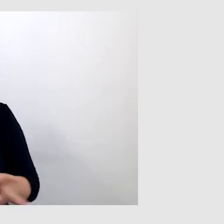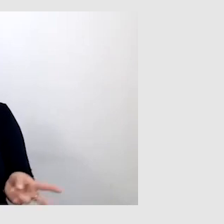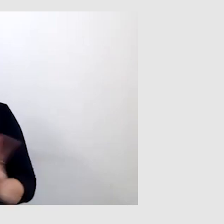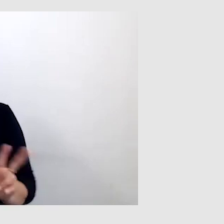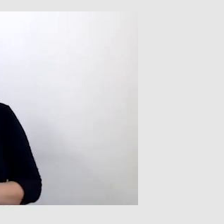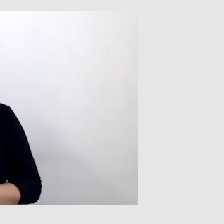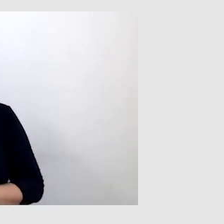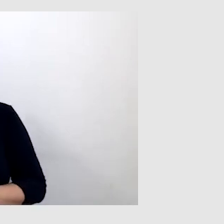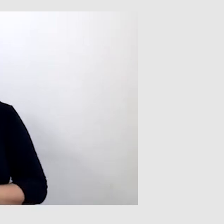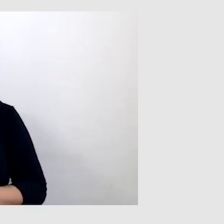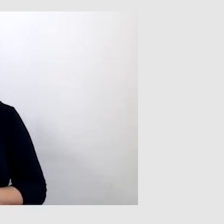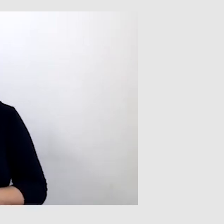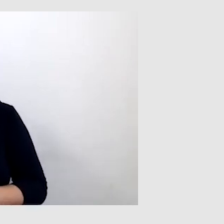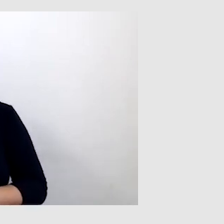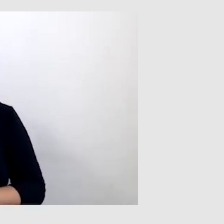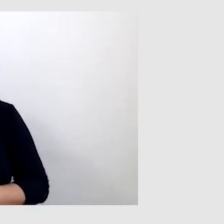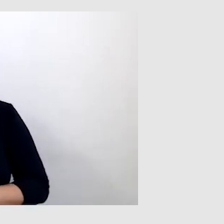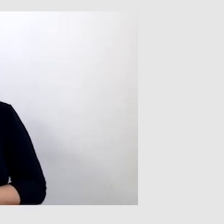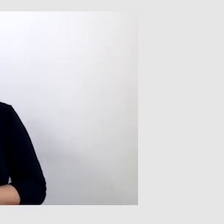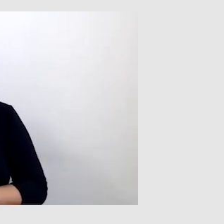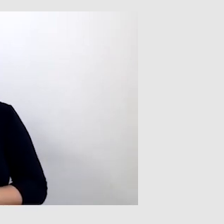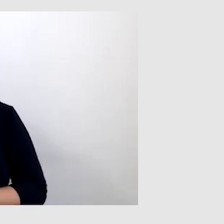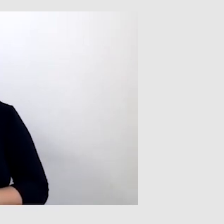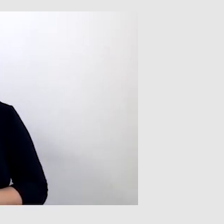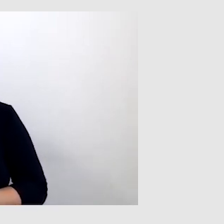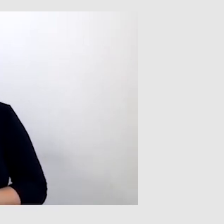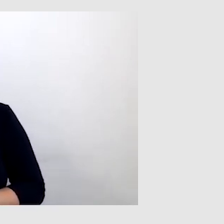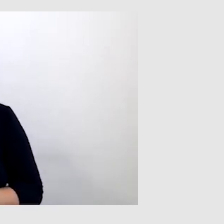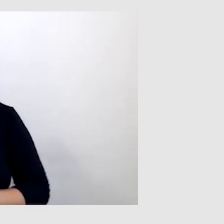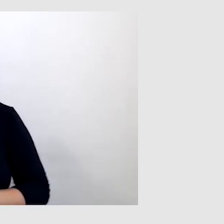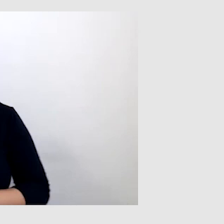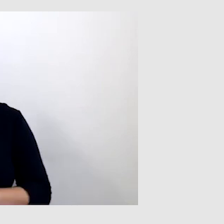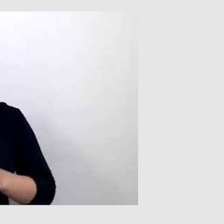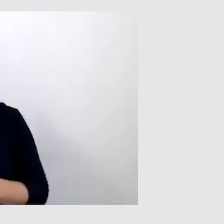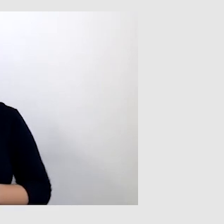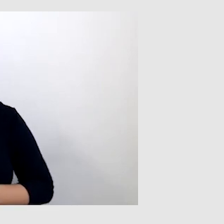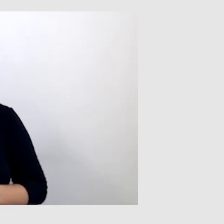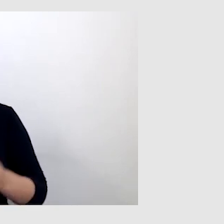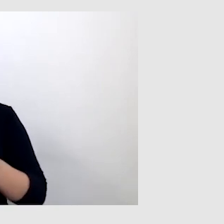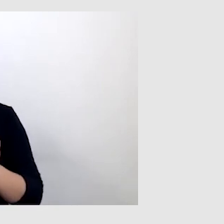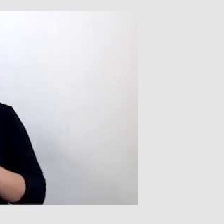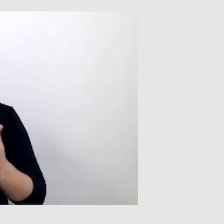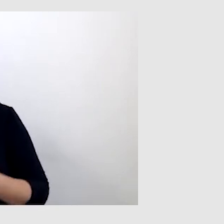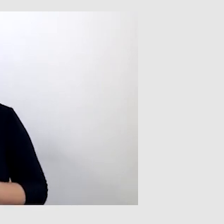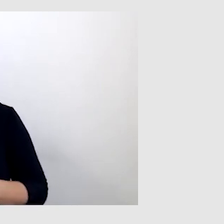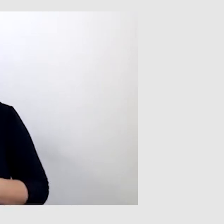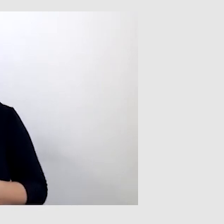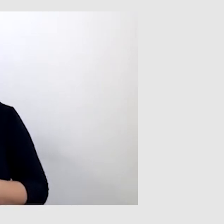byłem w stanie lepiej rozumieć treści wykładów. Co ciekawe, nawet bardziej byłem w stanie zrozumieć,